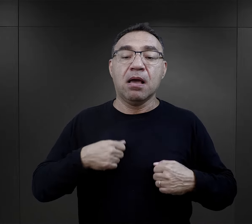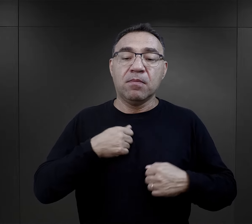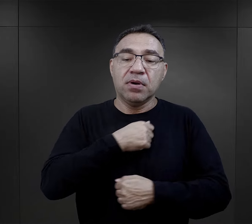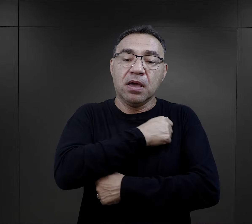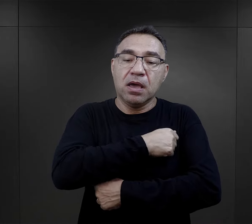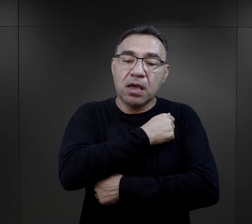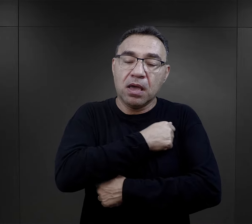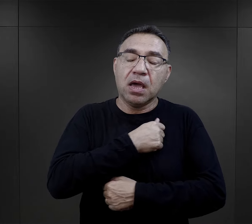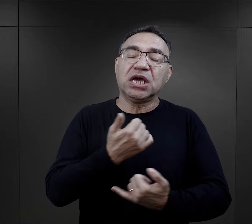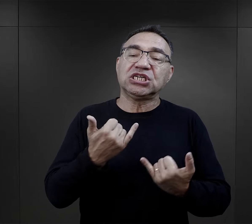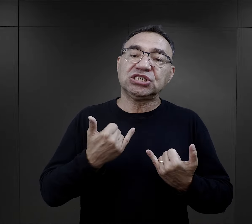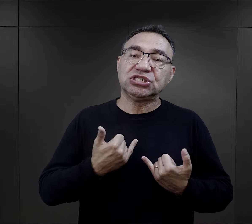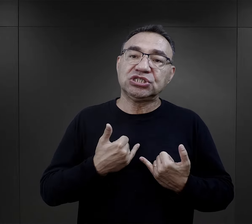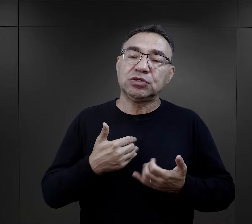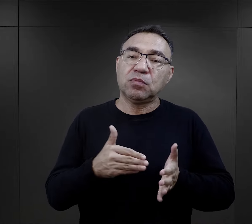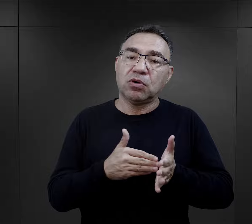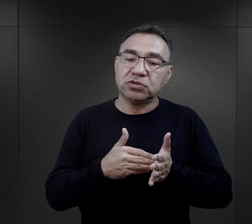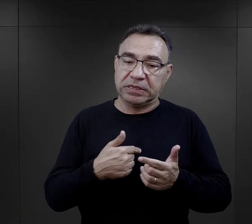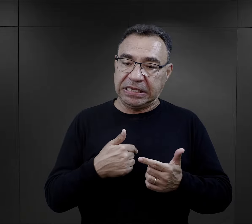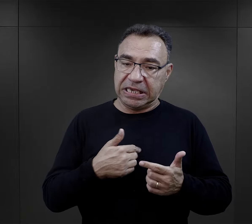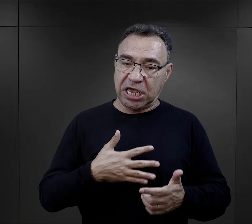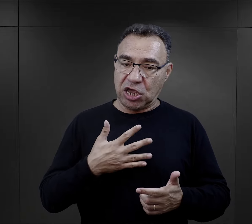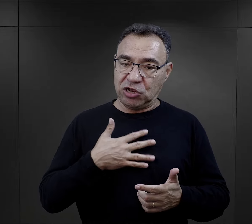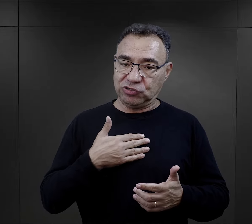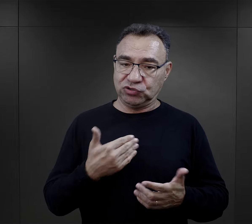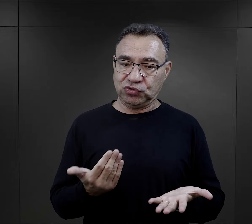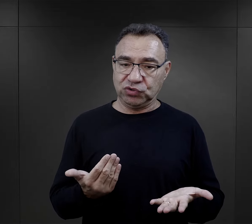ale to mycie się, to zachowanie higieny jest mnie potrzebne,